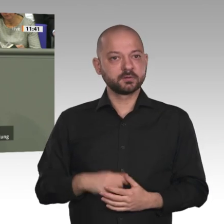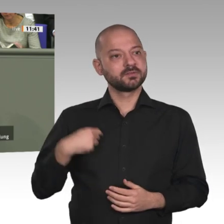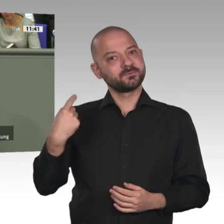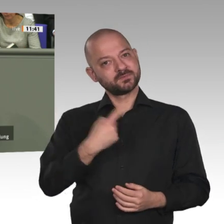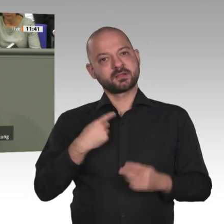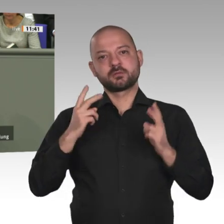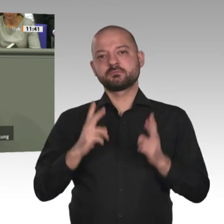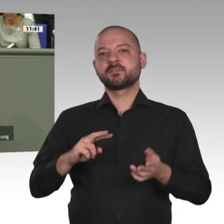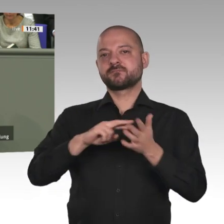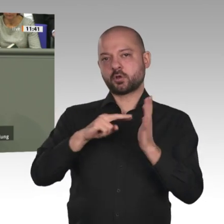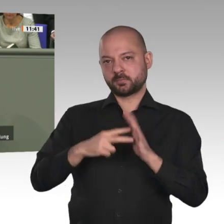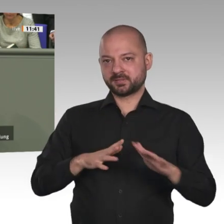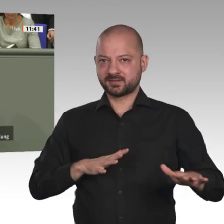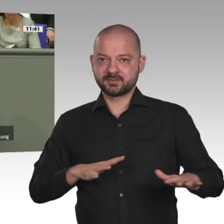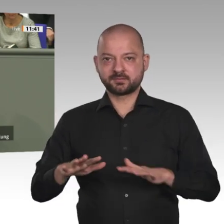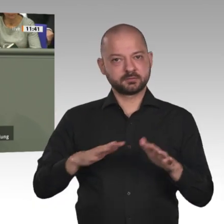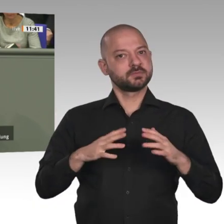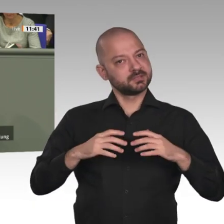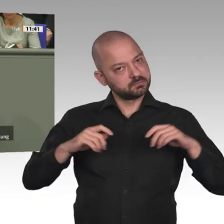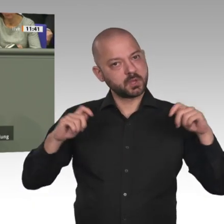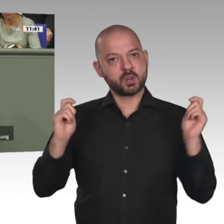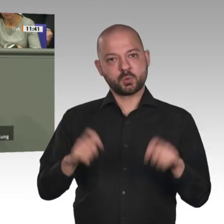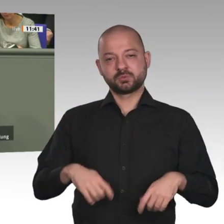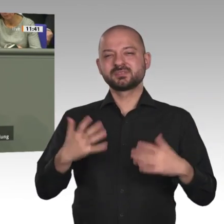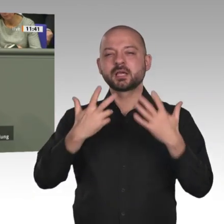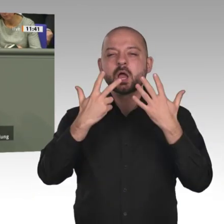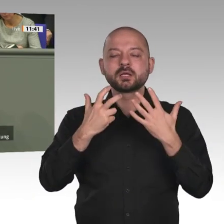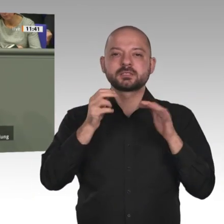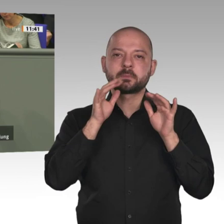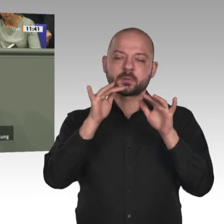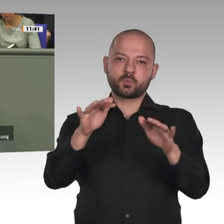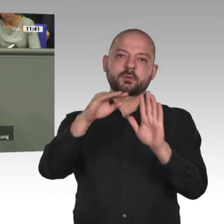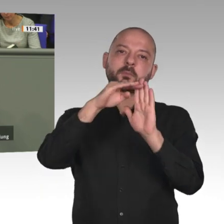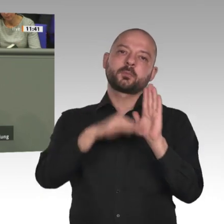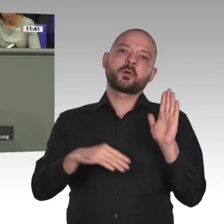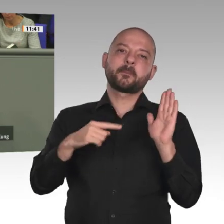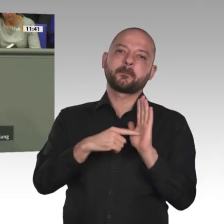die Schwerpunkte. Sudan und Äthiopien sind zwei Beispiele einer neuen Aufbruchsstimmung